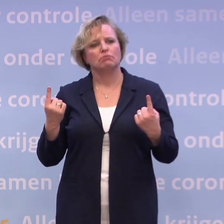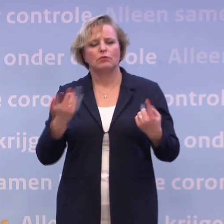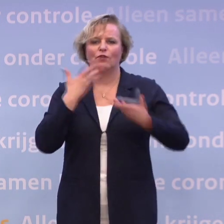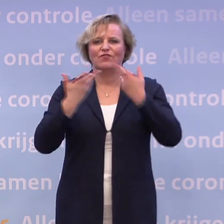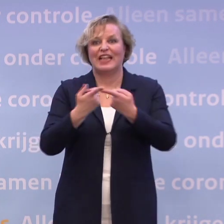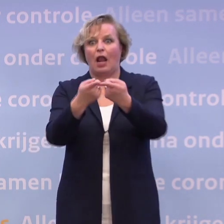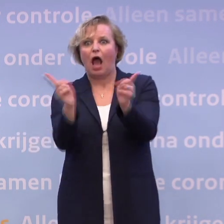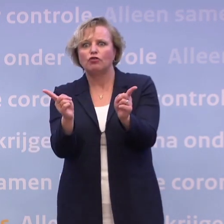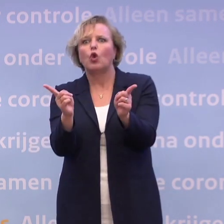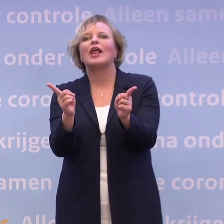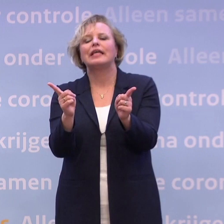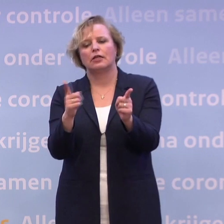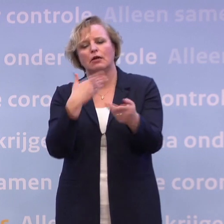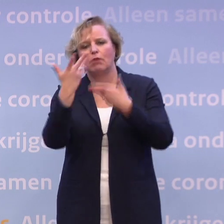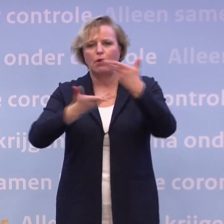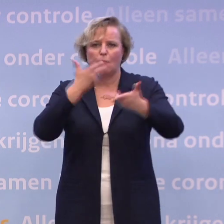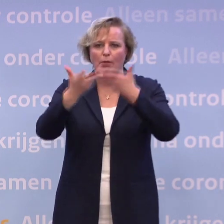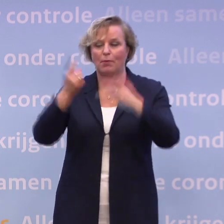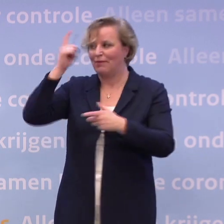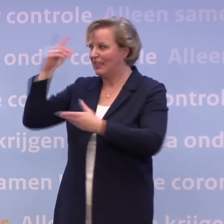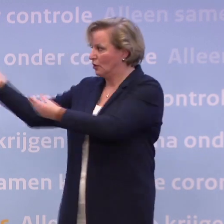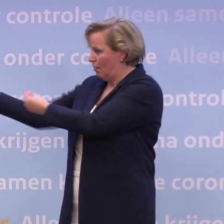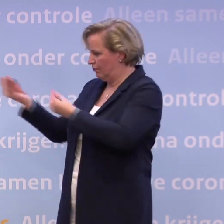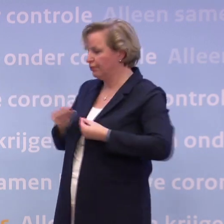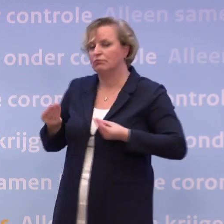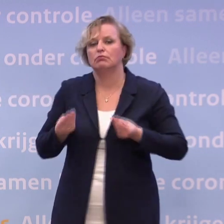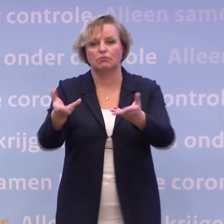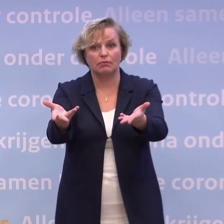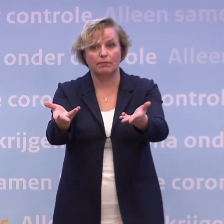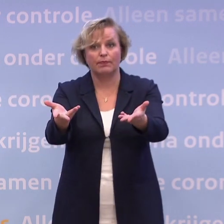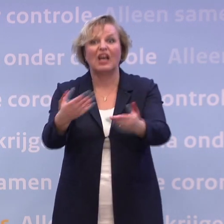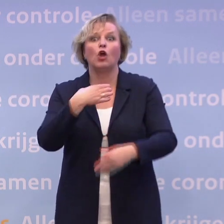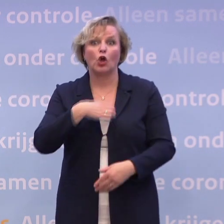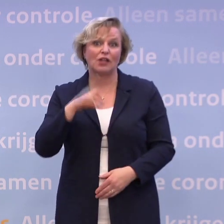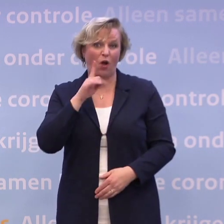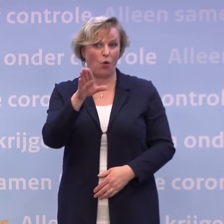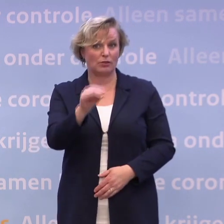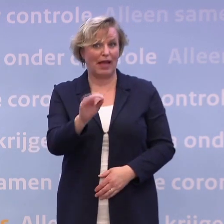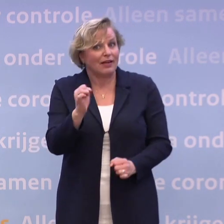...wat we weten, en op basis van die wetenschap, wat verstandige stappen zijn. En daar hoort ook altijd gedrag bij. Dat kan niet anders. Toch?